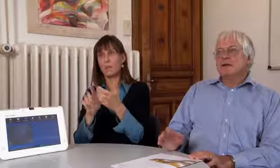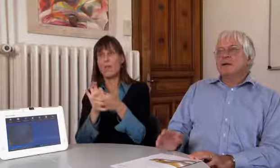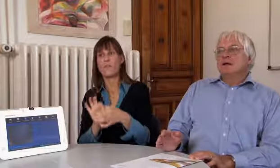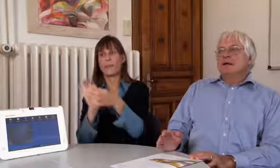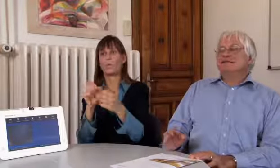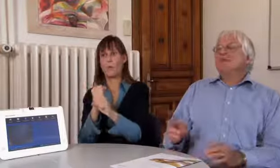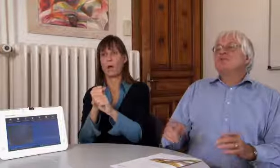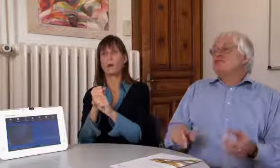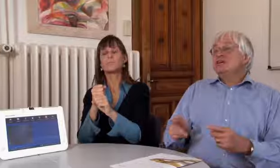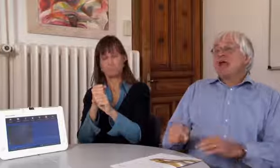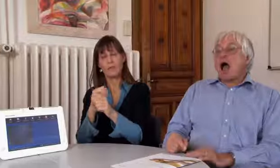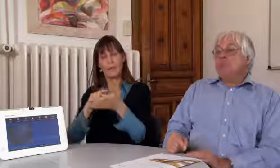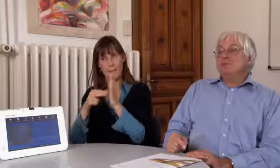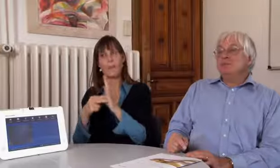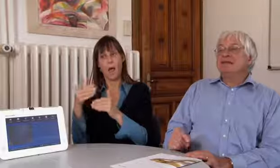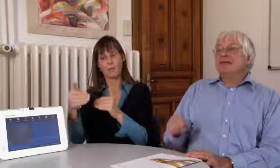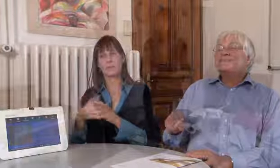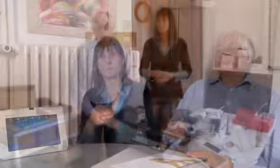zu lassen um die Verbindung zu machen.